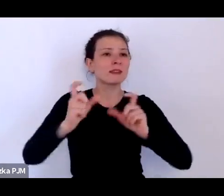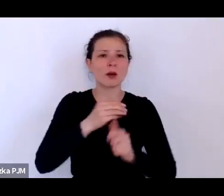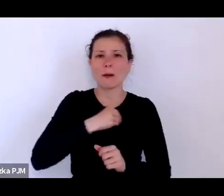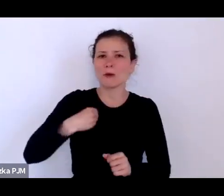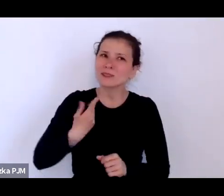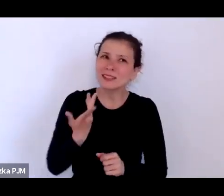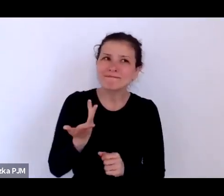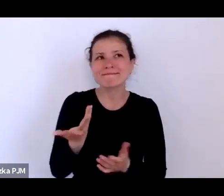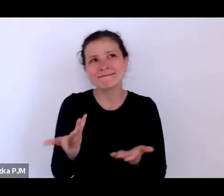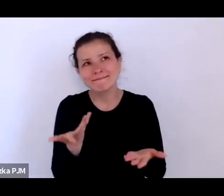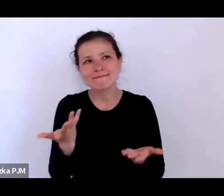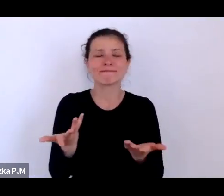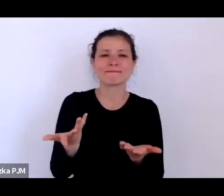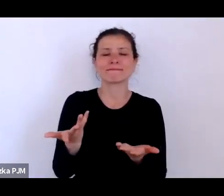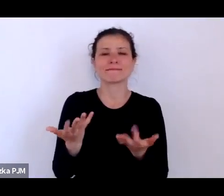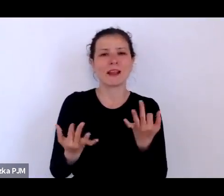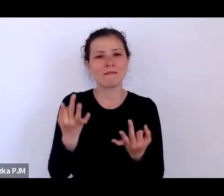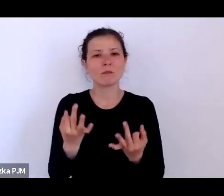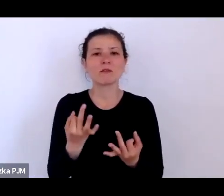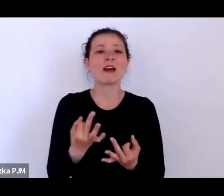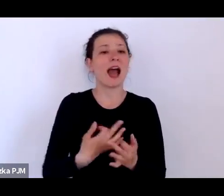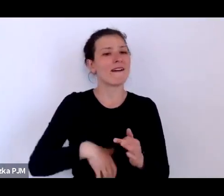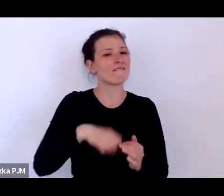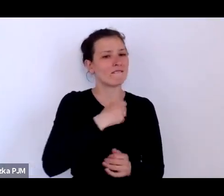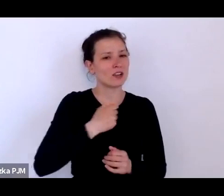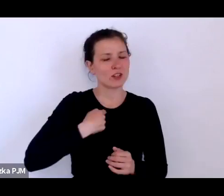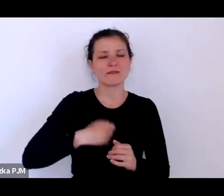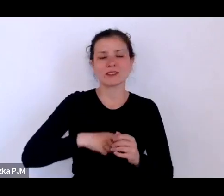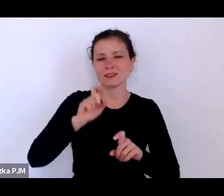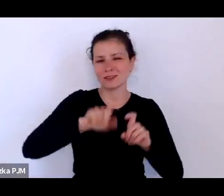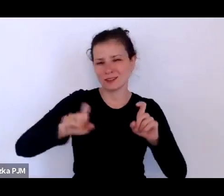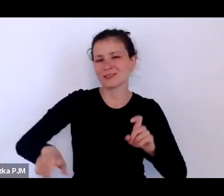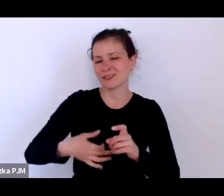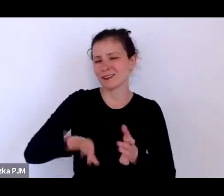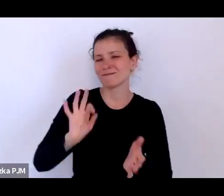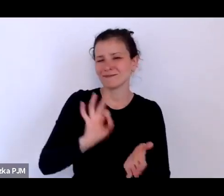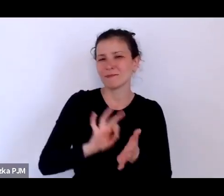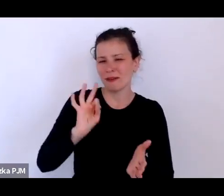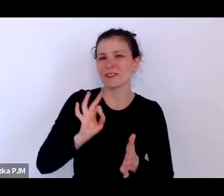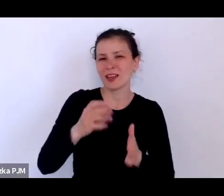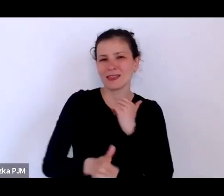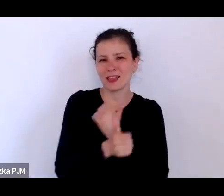tutaj warszawskie statystyki są pewniejsze i są one dla mnie bardziej bezpieczniejsze